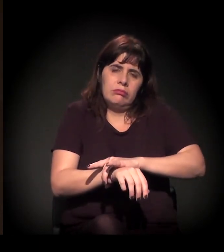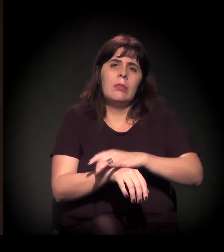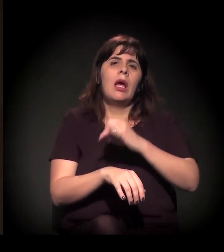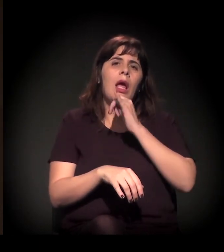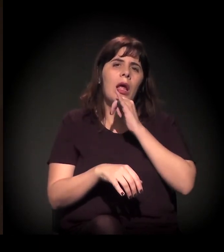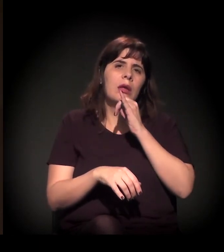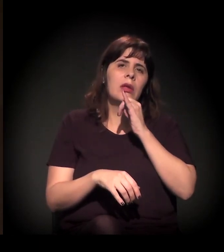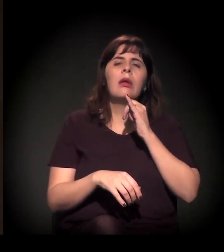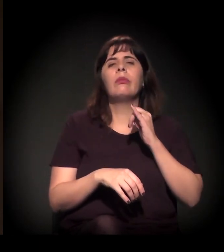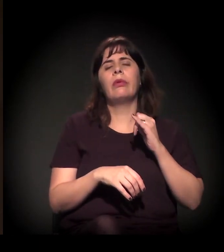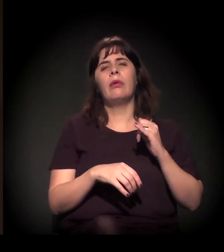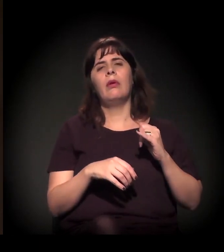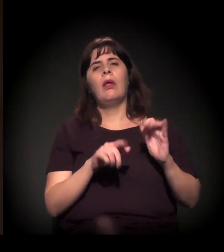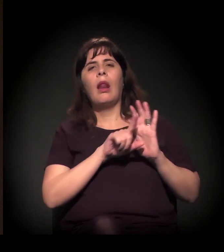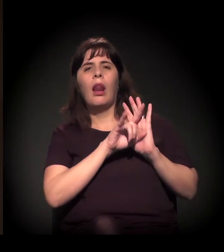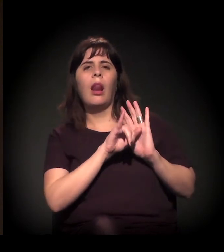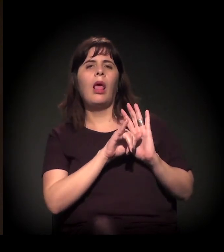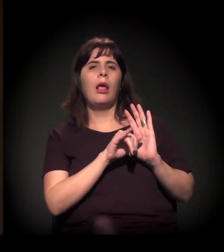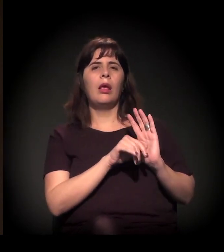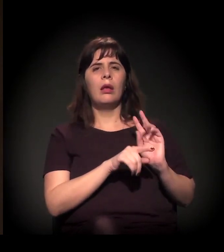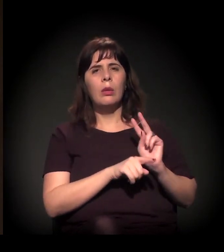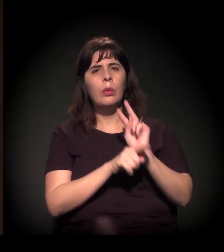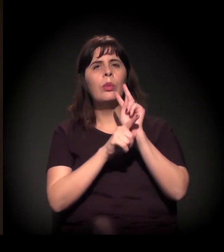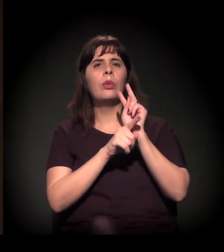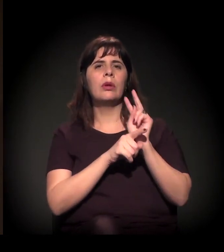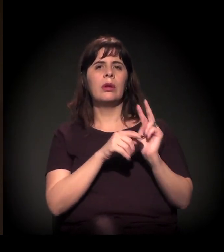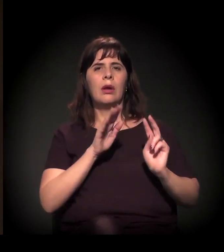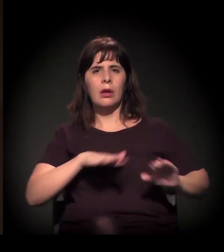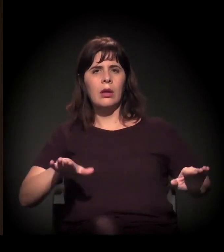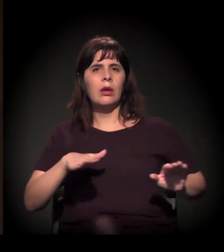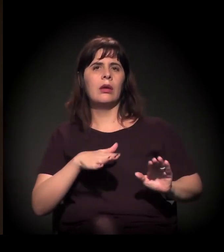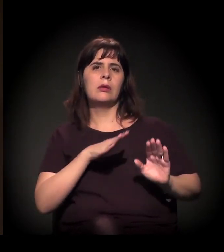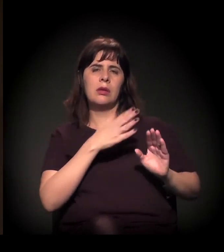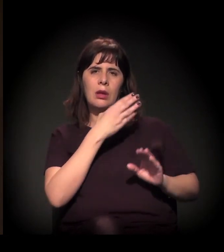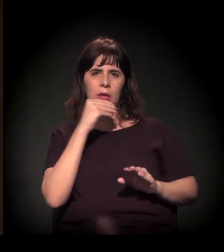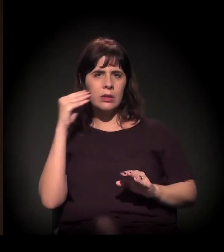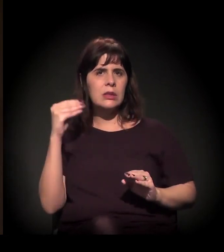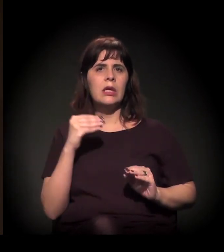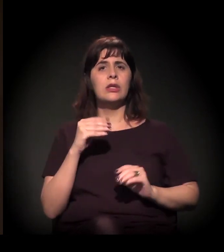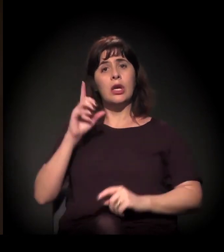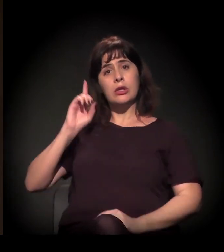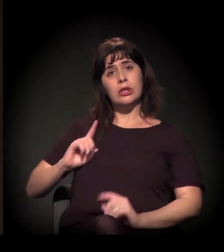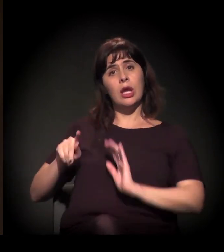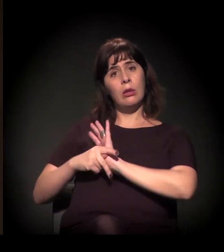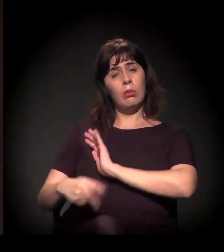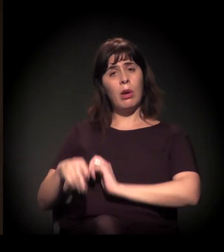Na área da criança e do adolescente, direito dos idosos, vários desses direitos a gente consolidou na Constituinte.